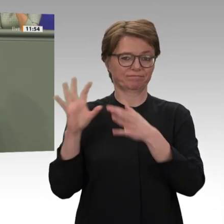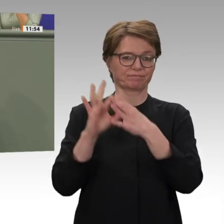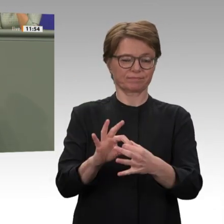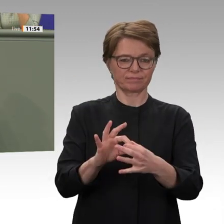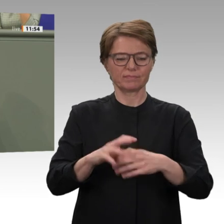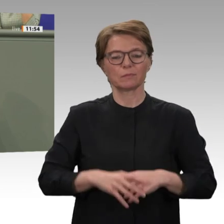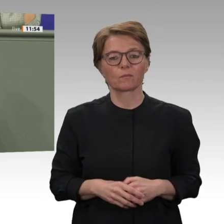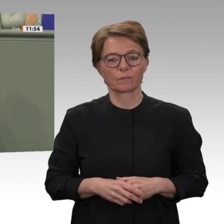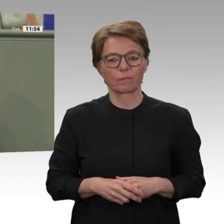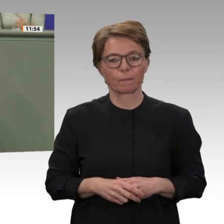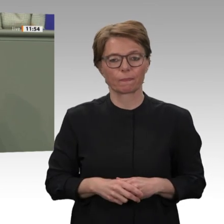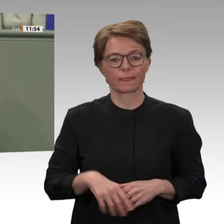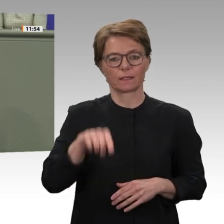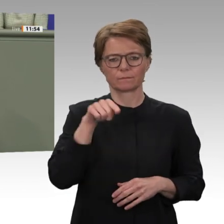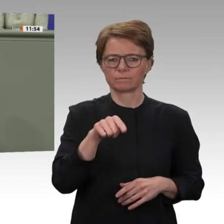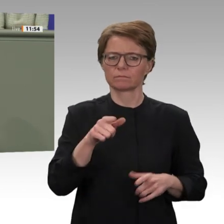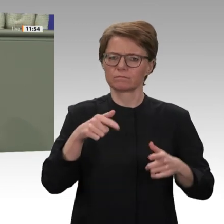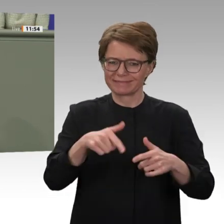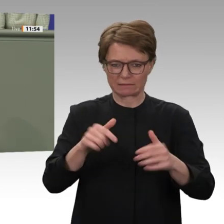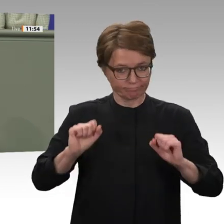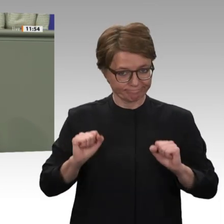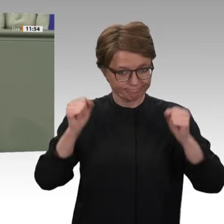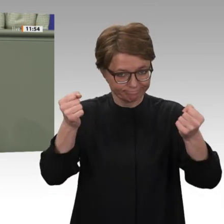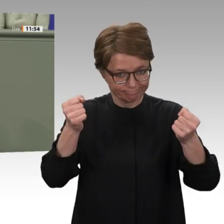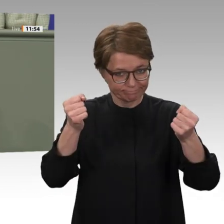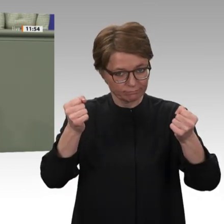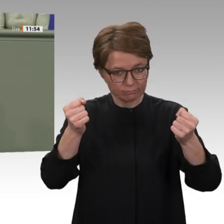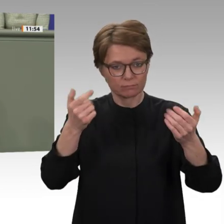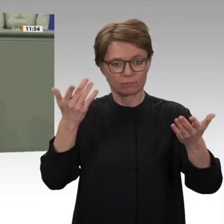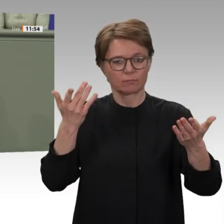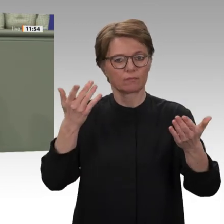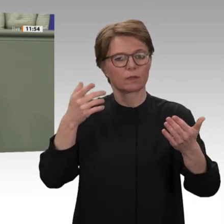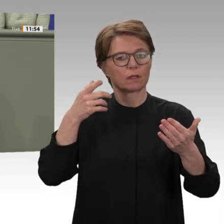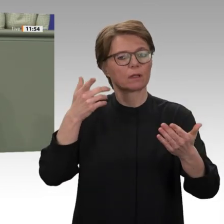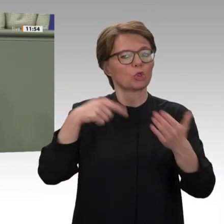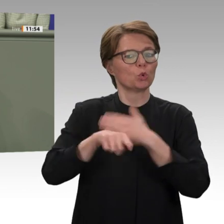und zu Massenprotesten. Anstatt die Schulden aus der Baschir-Zeit mithilfe eines Spardiktats